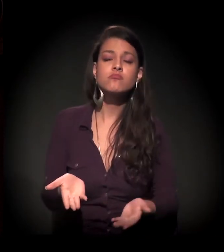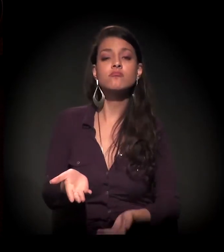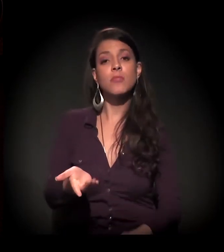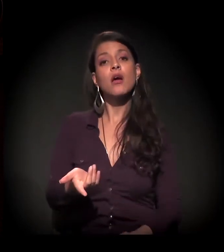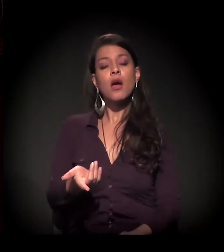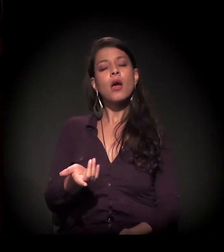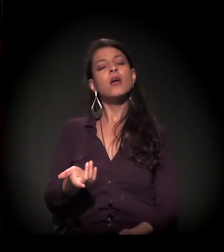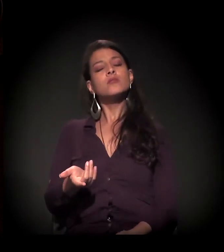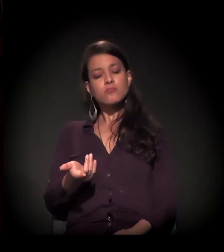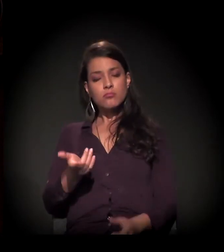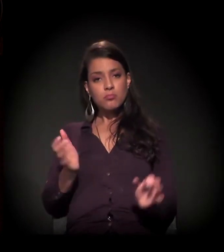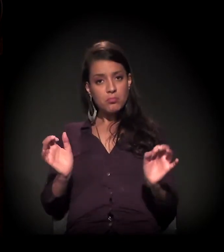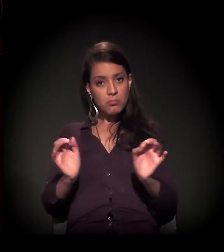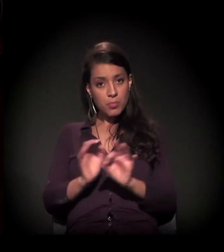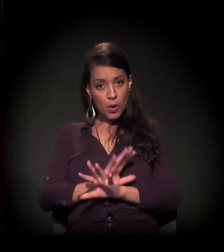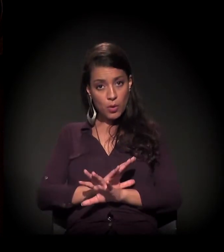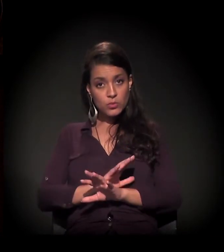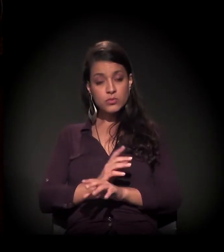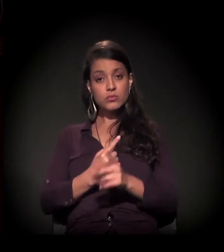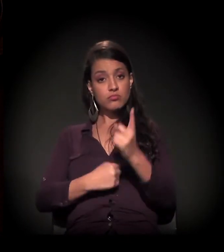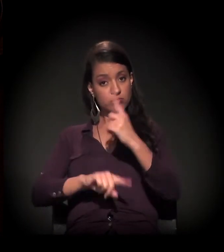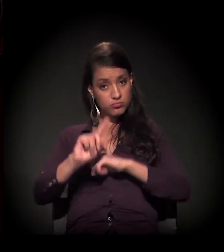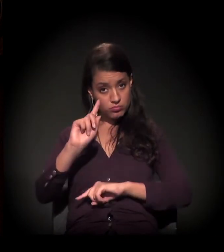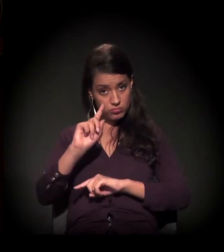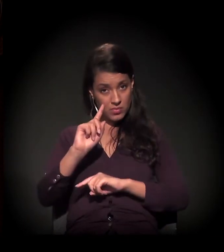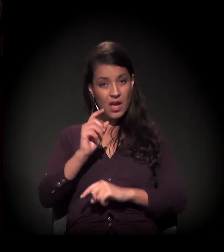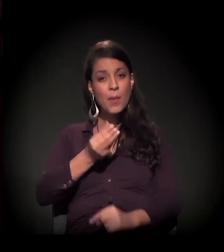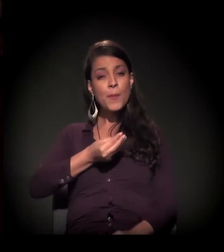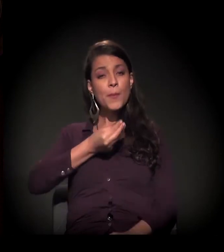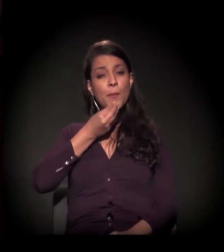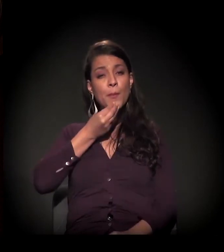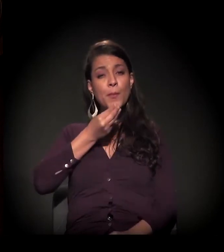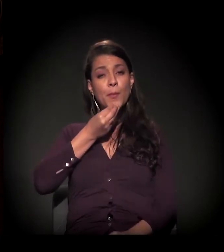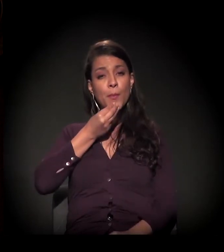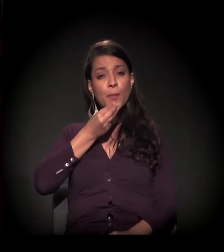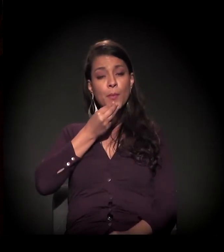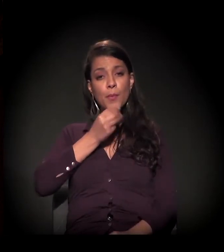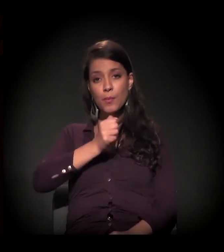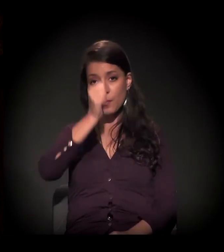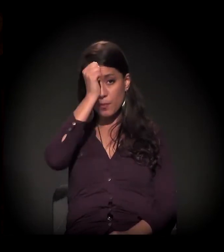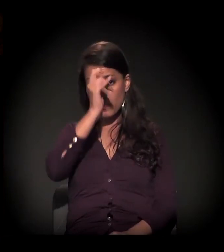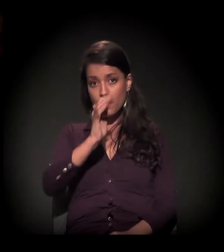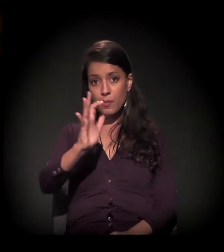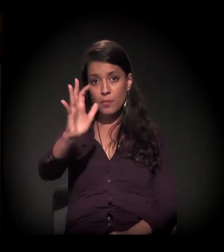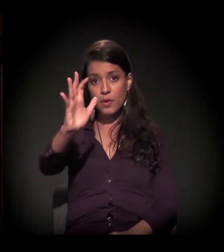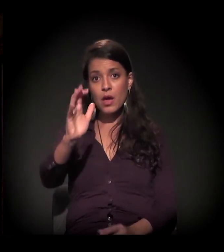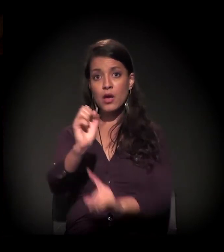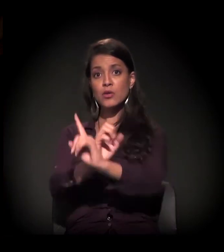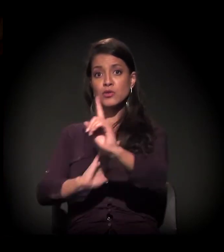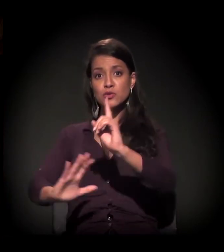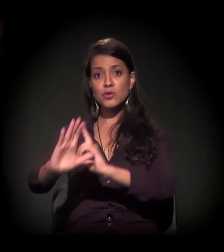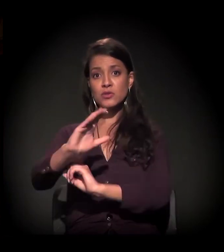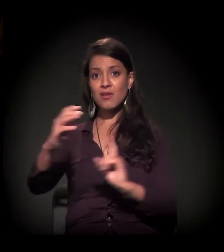tenha possibilidade remota de sequer pensar em reinserção e ressocialização